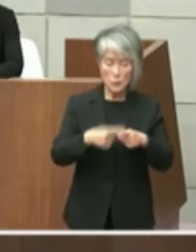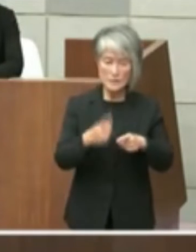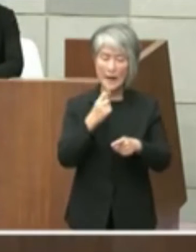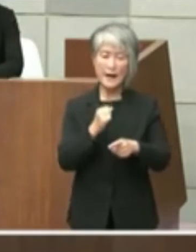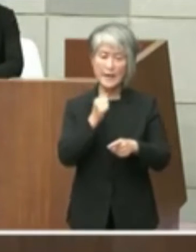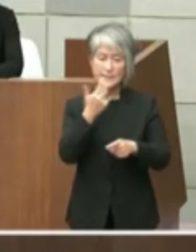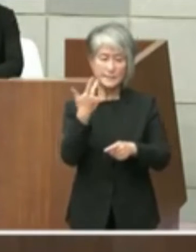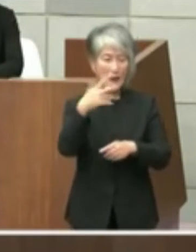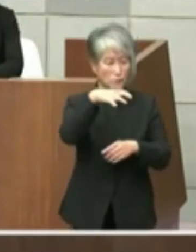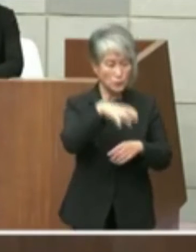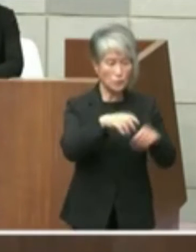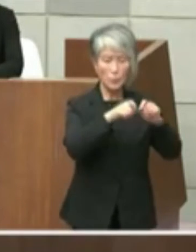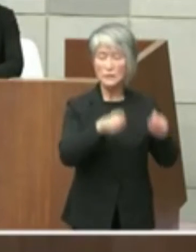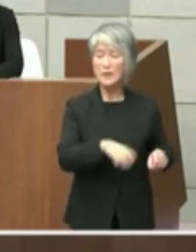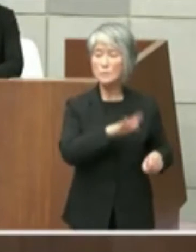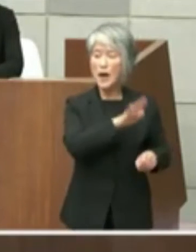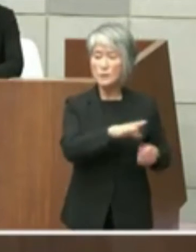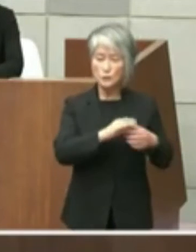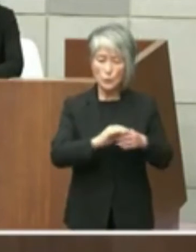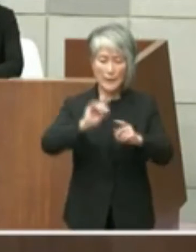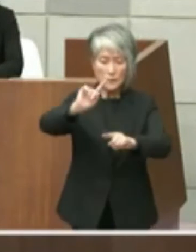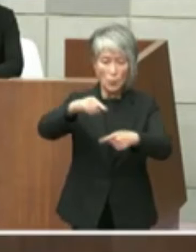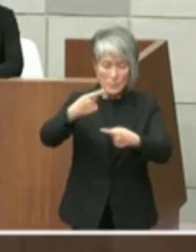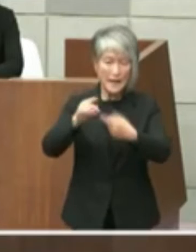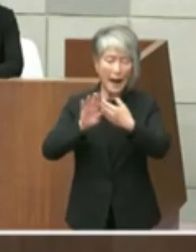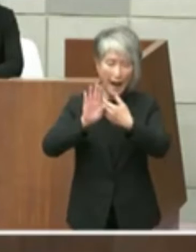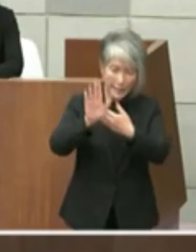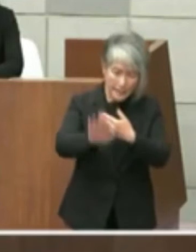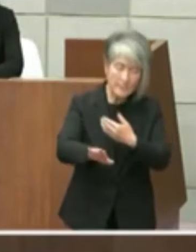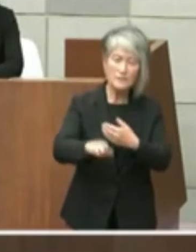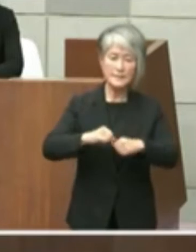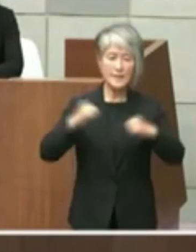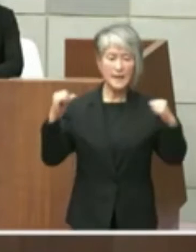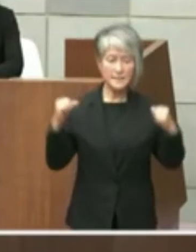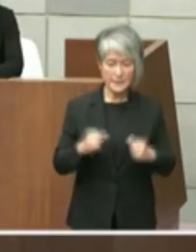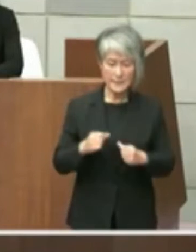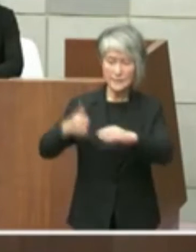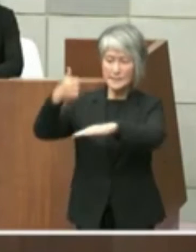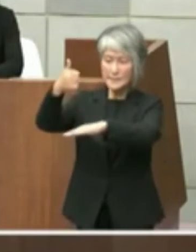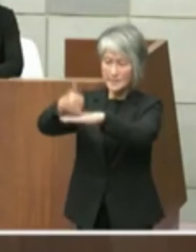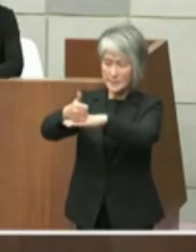ありますので年明けにはですね正式にあの 申し入れをさせていただいて知事との協議